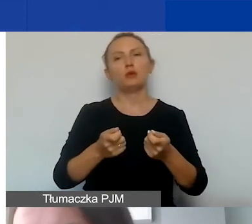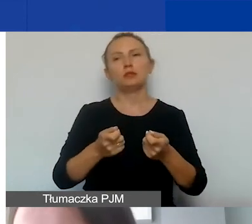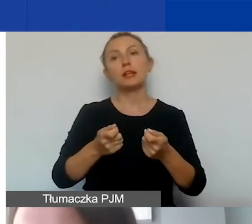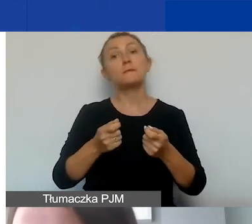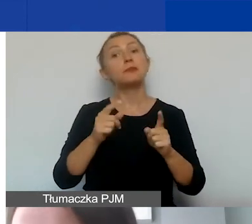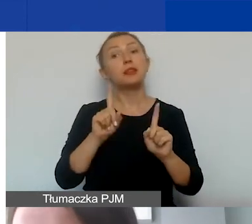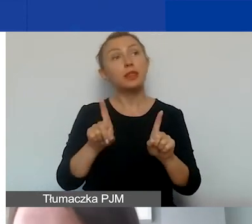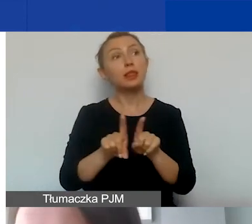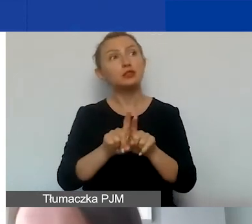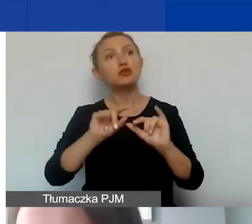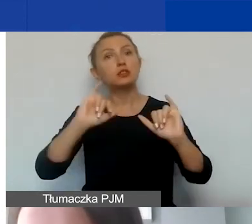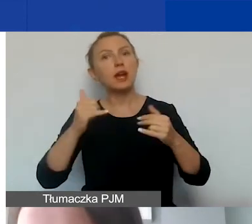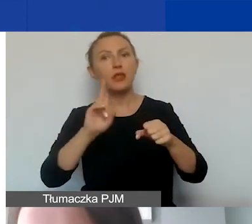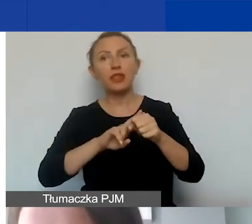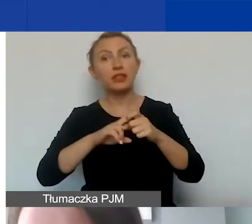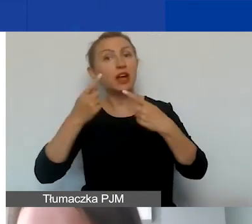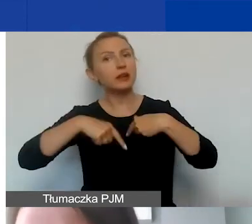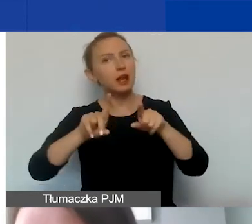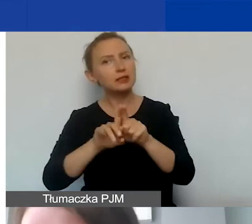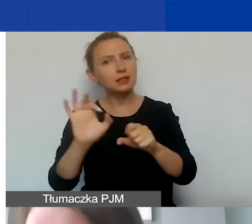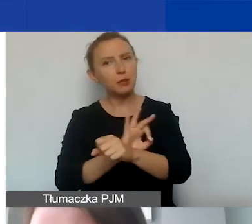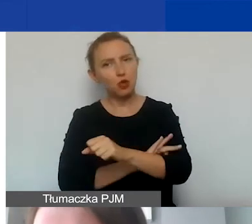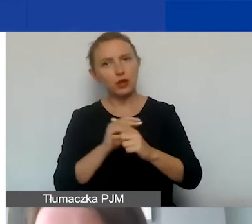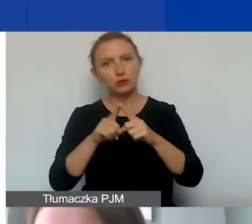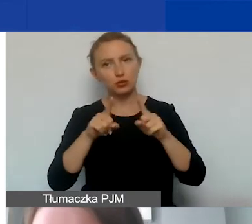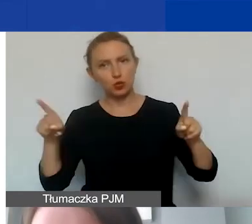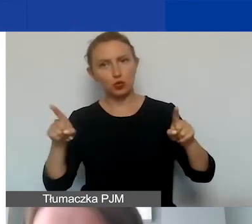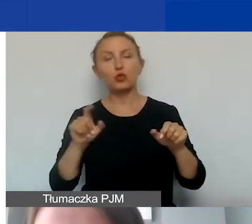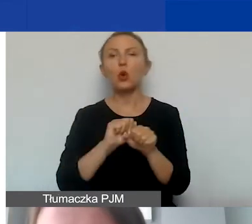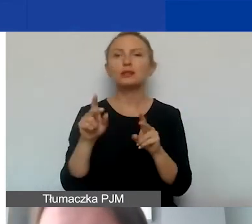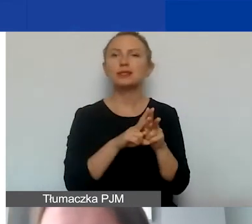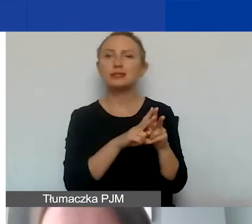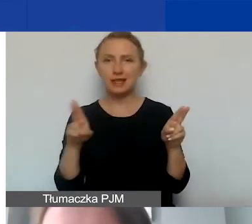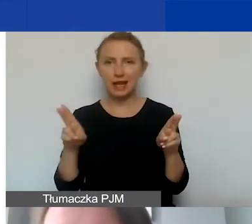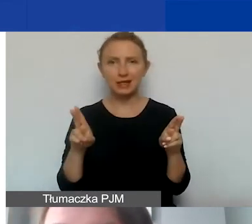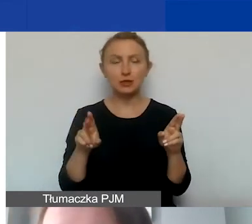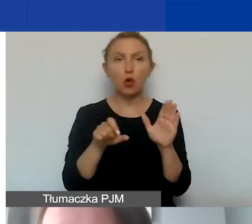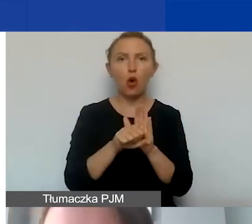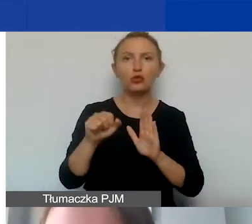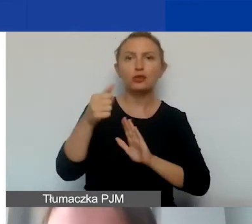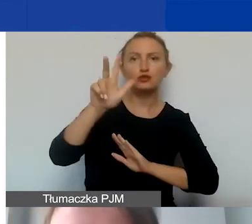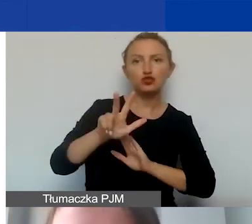i jak określą państwo datę realizacji projektu. Pamiętajmy, że mamy teraz zakres od trzech do ośmiu miesięcy